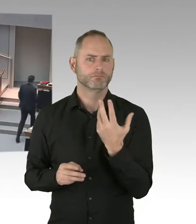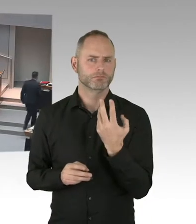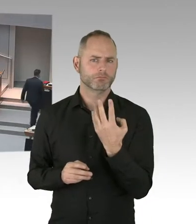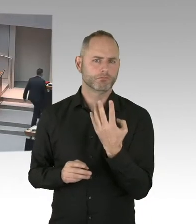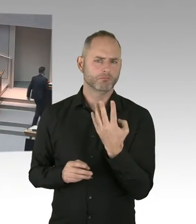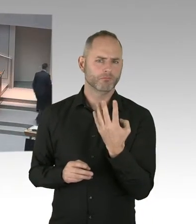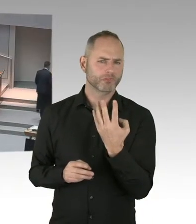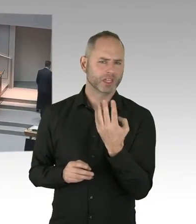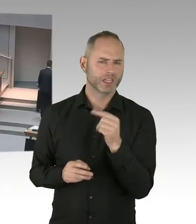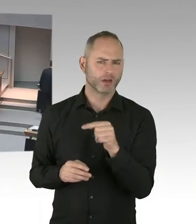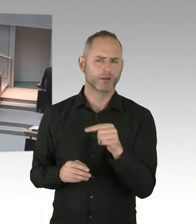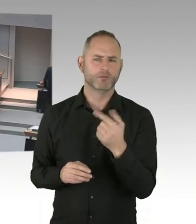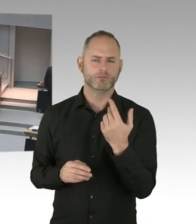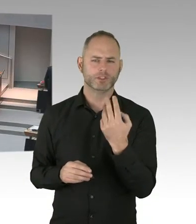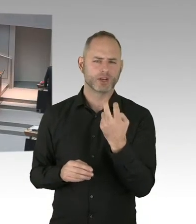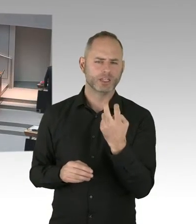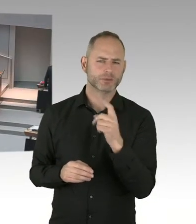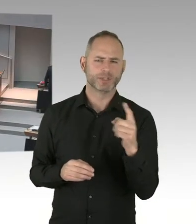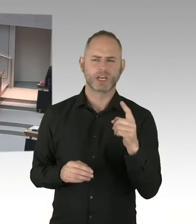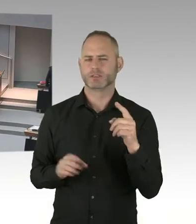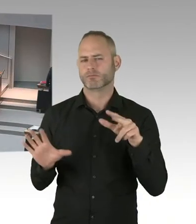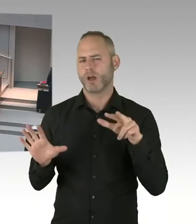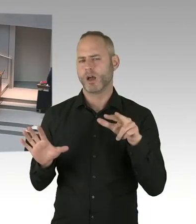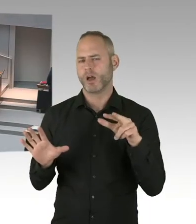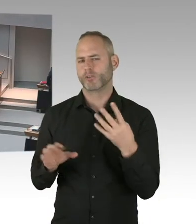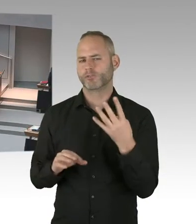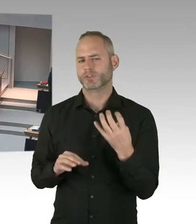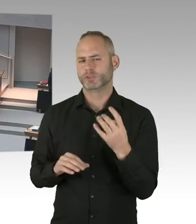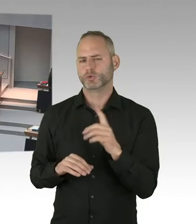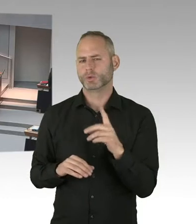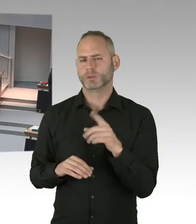Bitte schön, Sie haben das Wort.